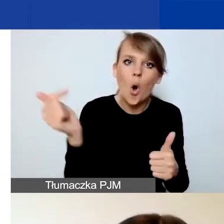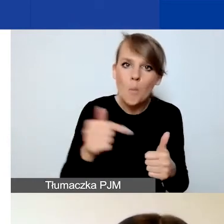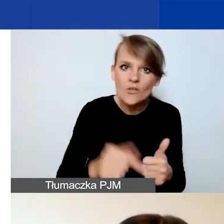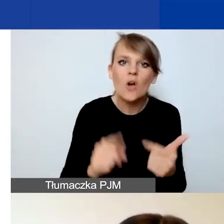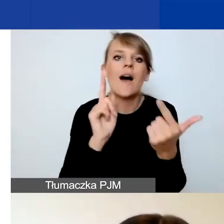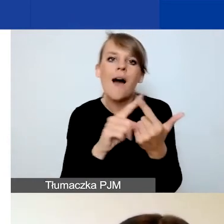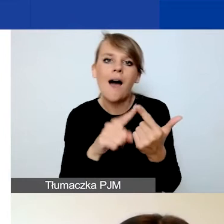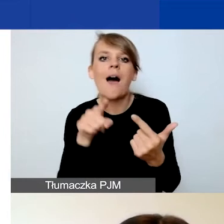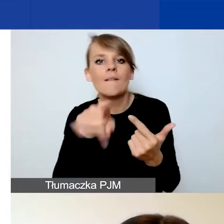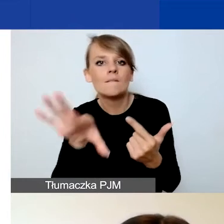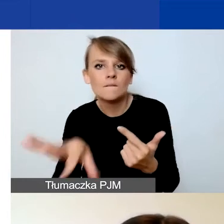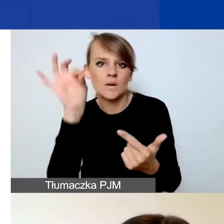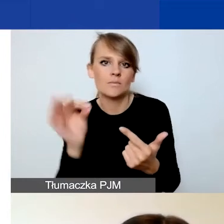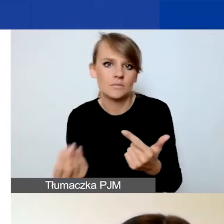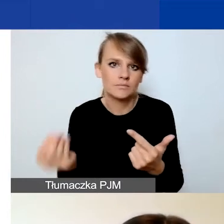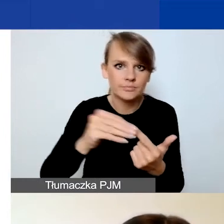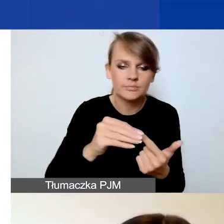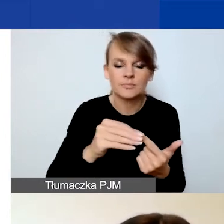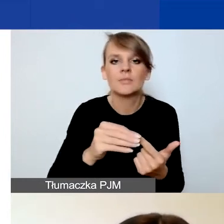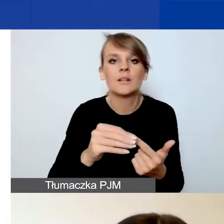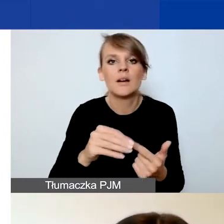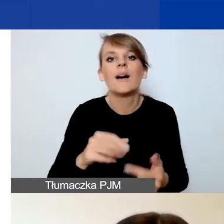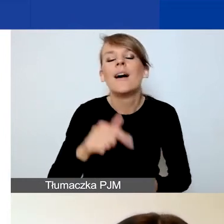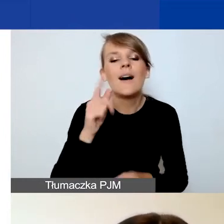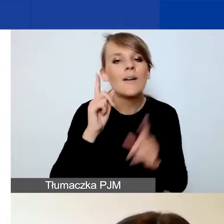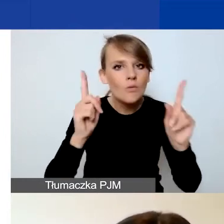Więc tutaj uczulam, żeby zaznaczyć wskaźnik z właściwej tabeli.